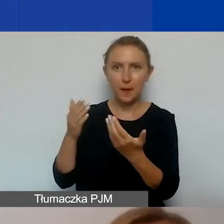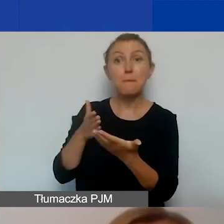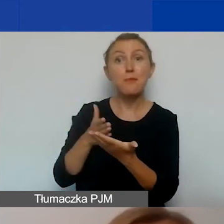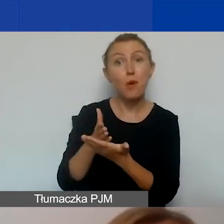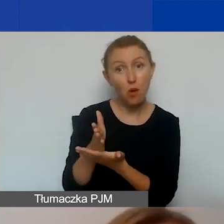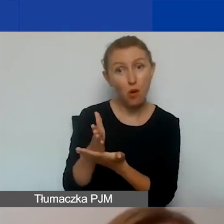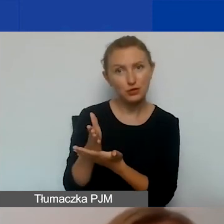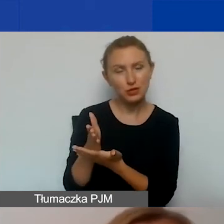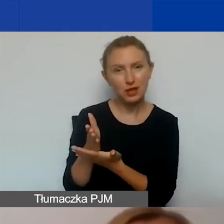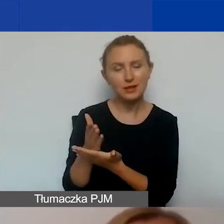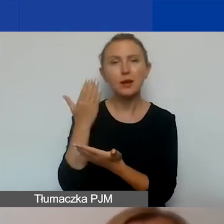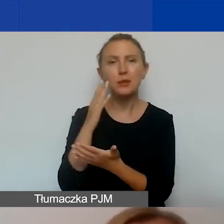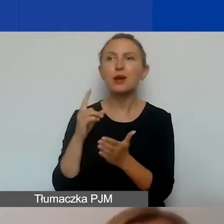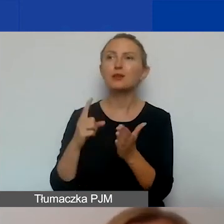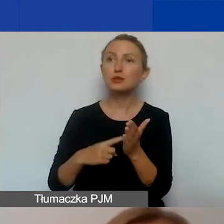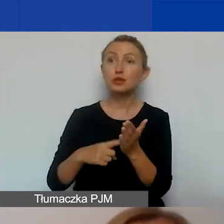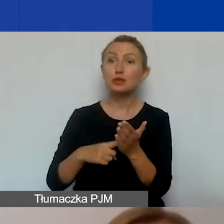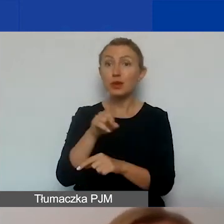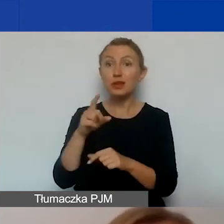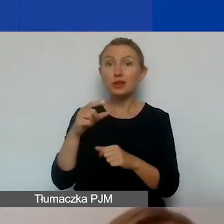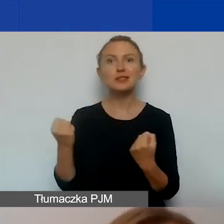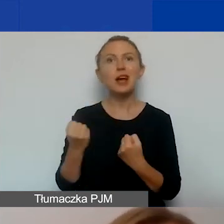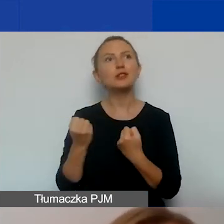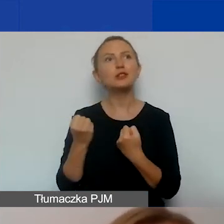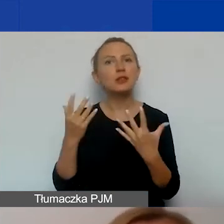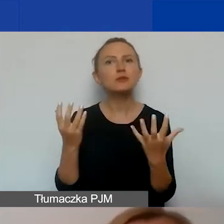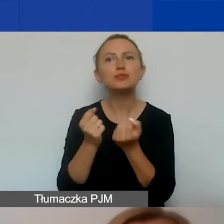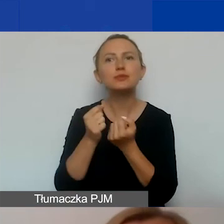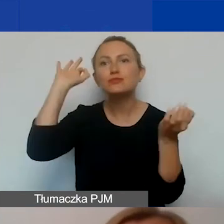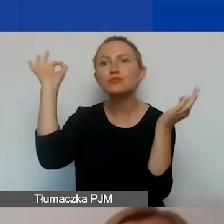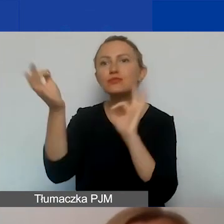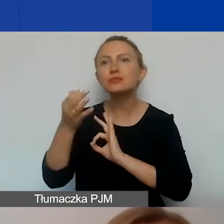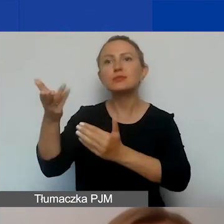I bardzo często ich zaangażowanie, dotarcie do nich z informacją zapewnia sukces projektu.